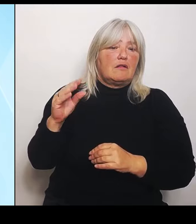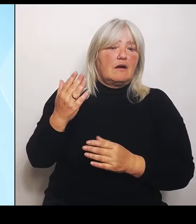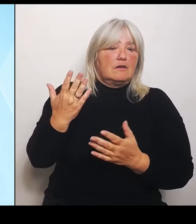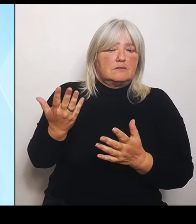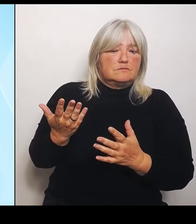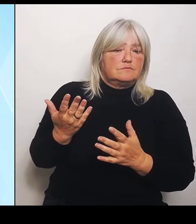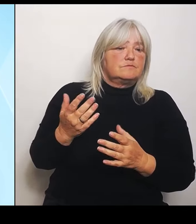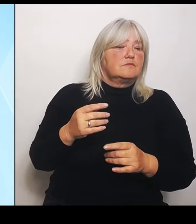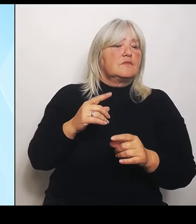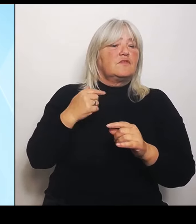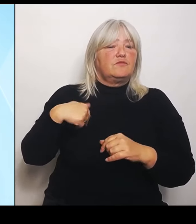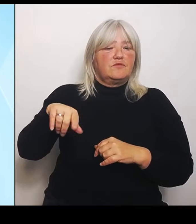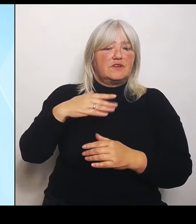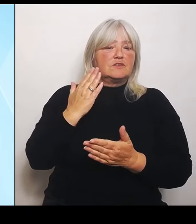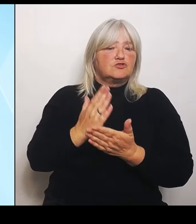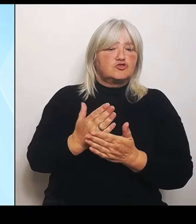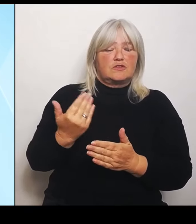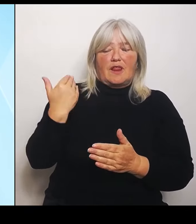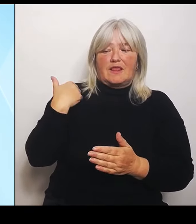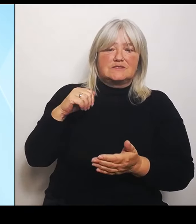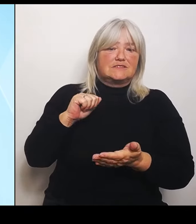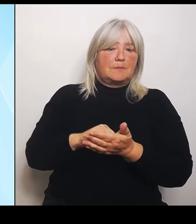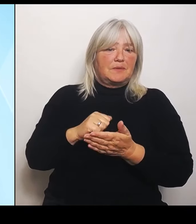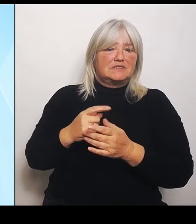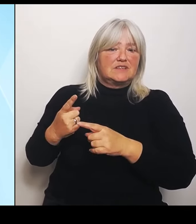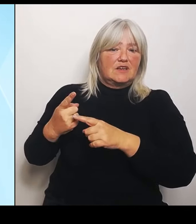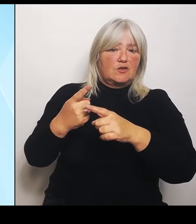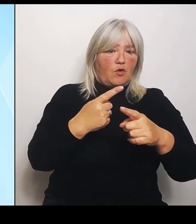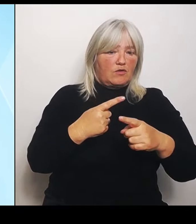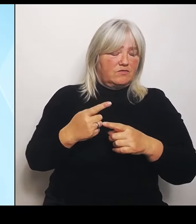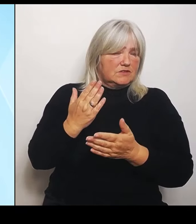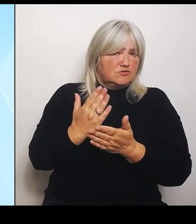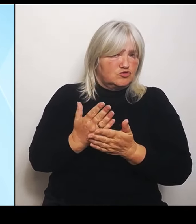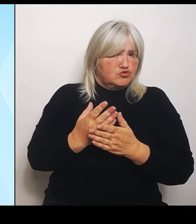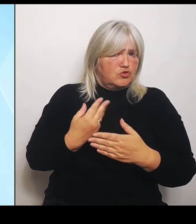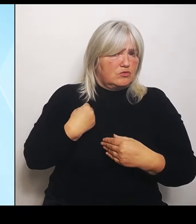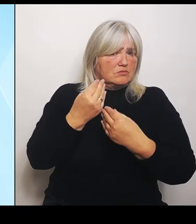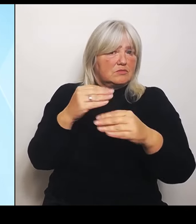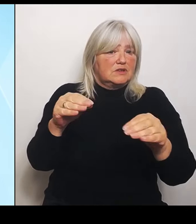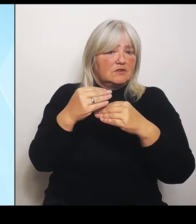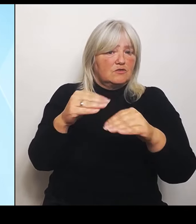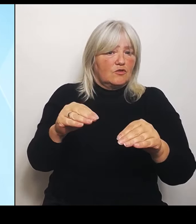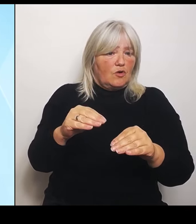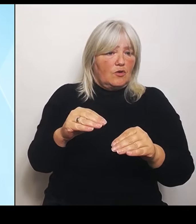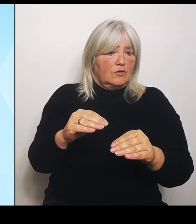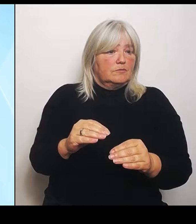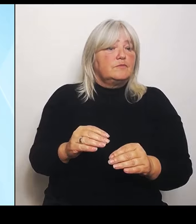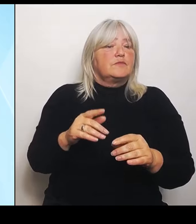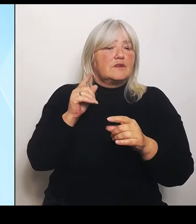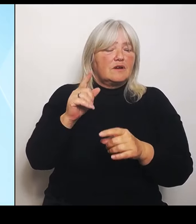auch schon gesprochen. Fakt ist, dass der Kanzler selber, dass die Innenministerin, dass Habeck das